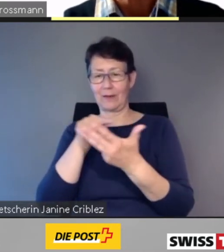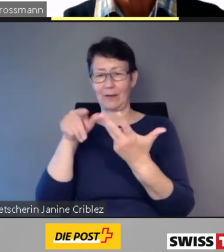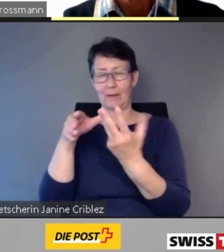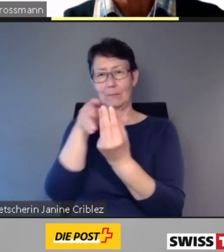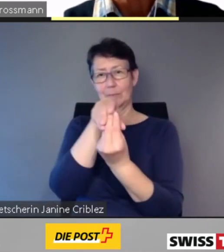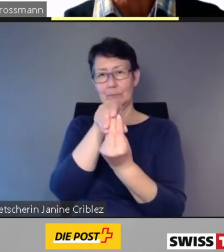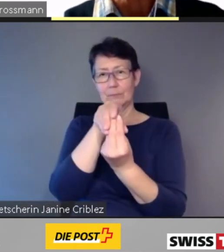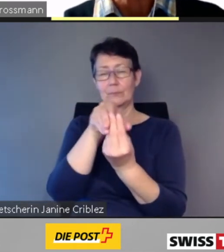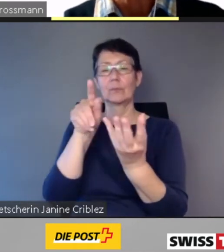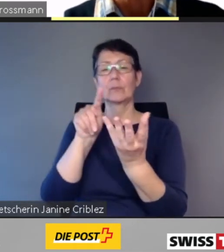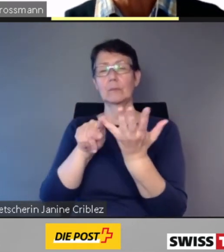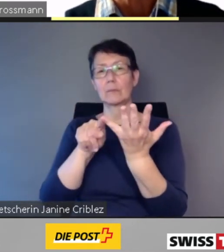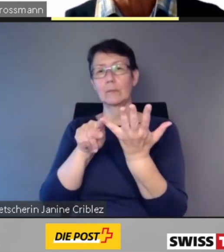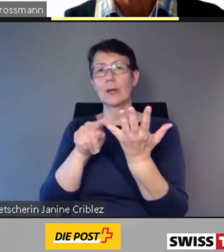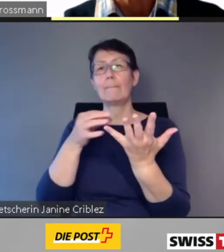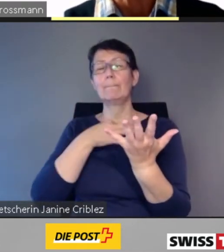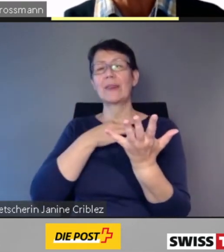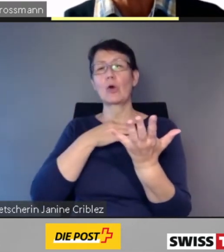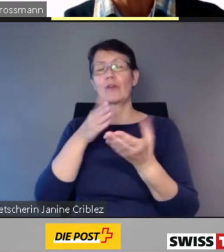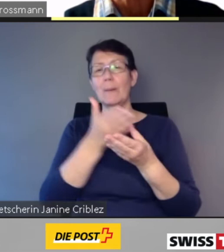Sowie einer Betroffenenplattform.